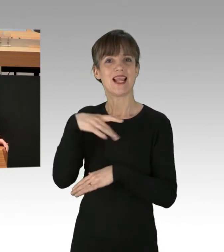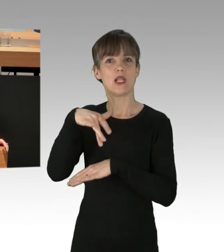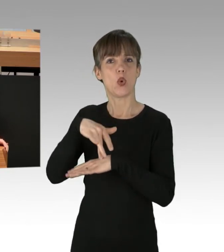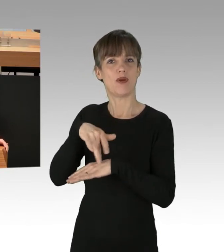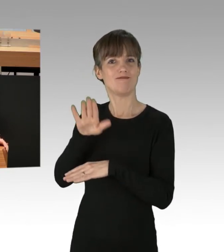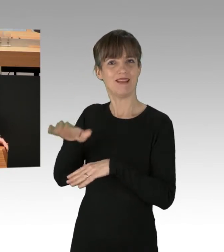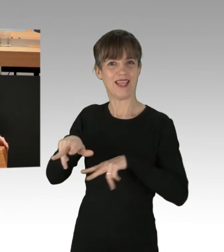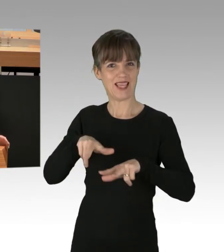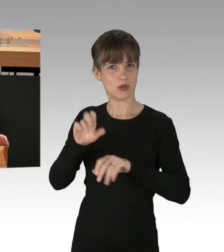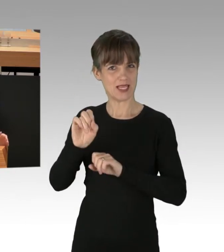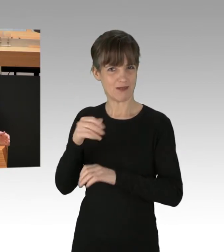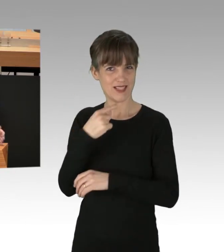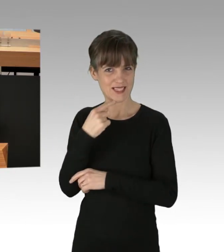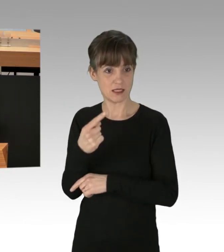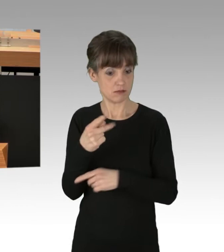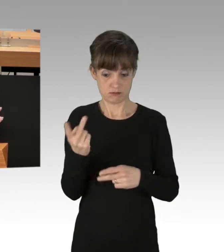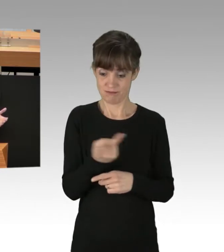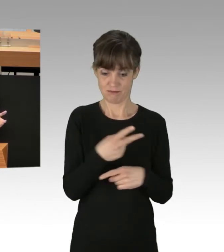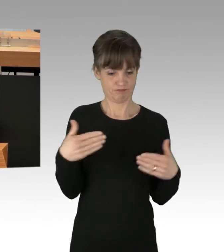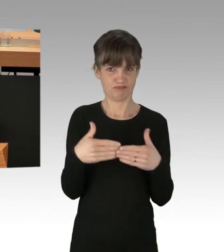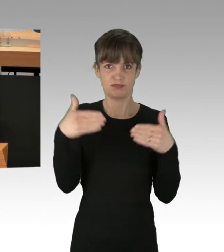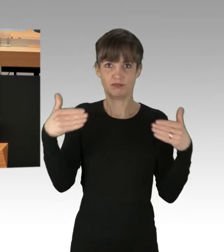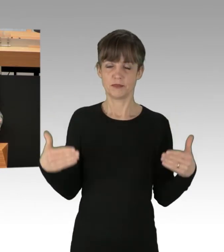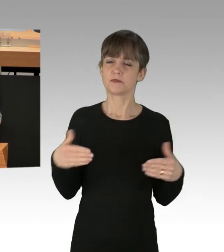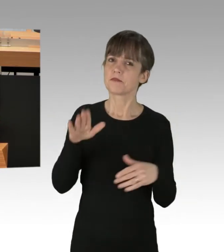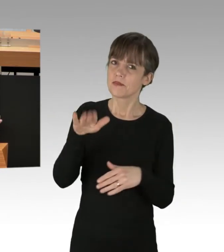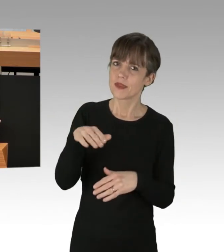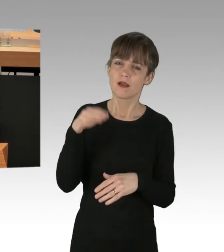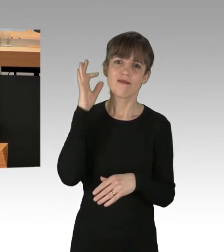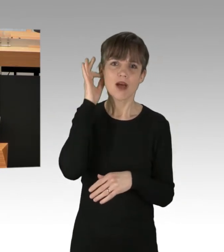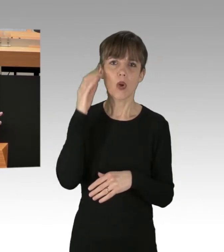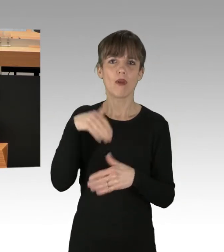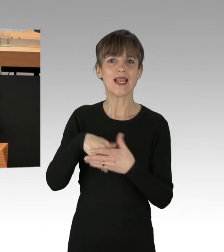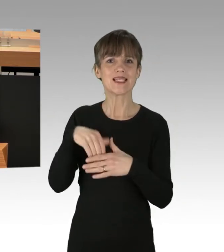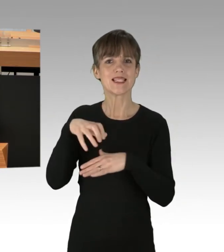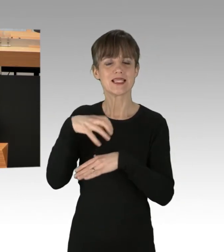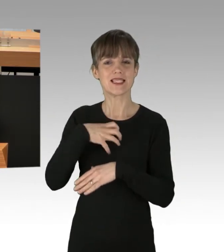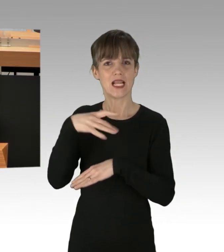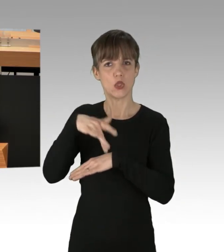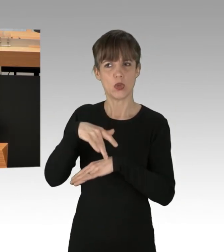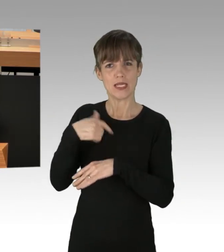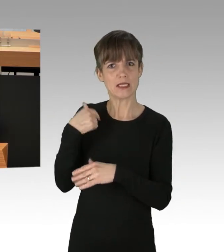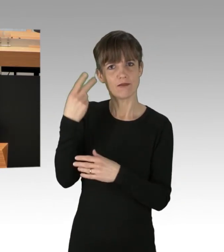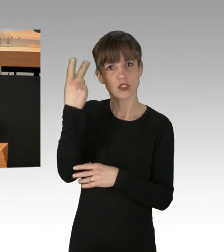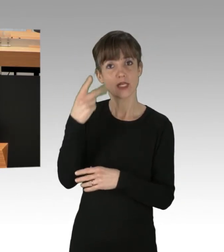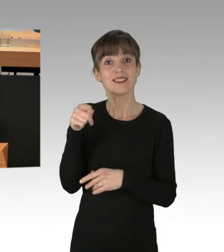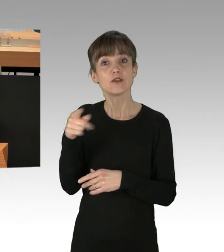Da frage ich mich doch, Frau Innensenatorin Spranger, ich hab Sie bis jetzt so verstanden, dass Sie zusätzliche Mittel für Polizei und Feuerwehr einsetzen wollen.